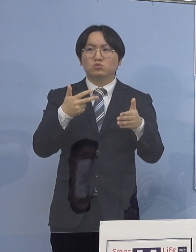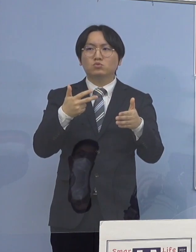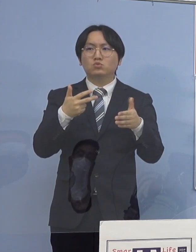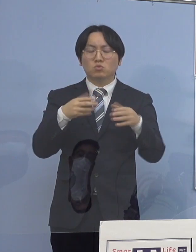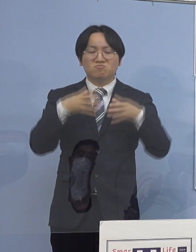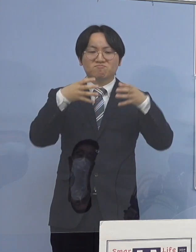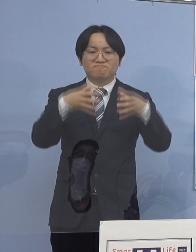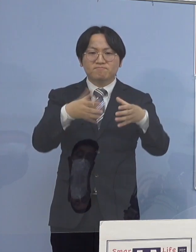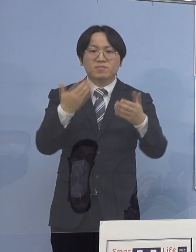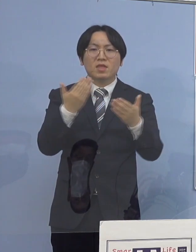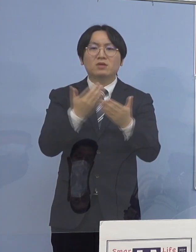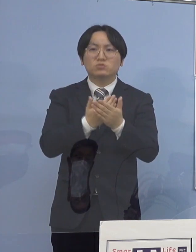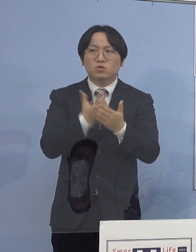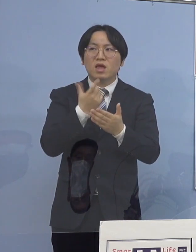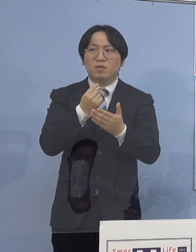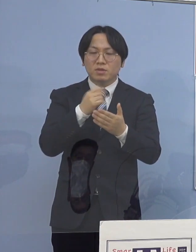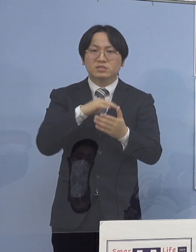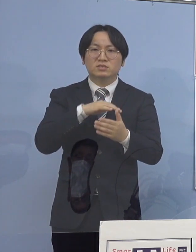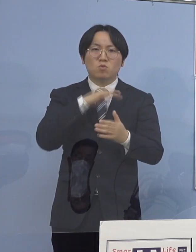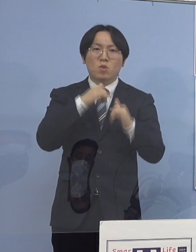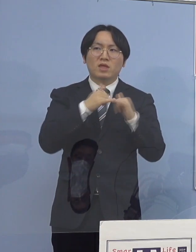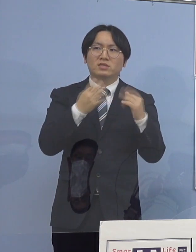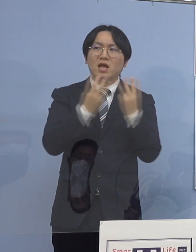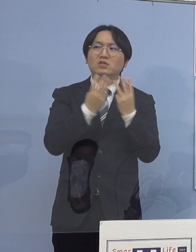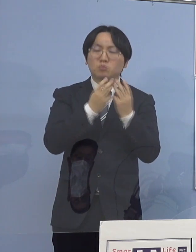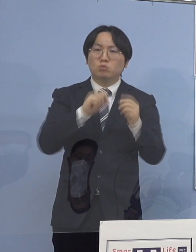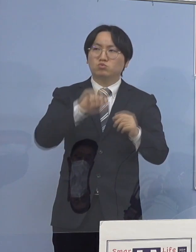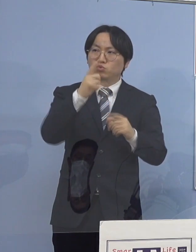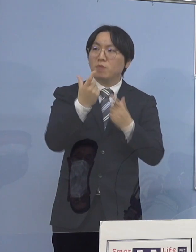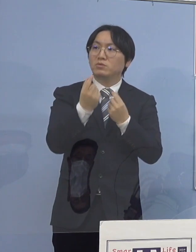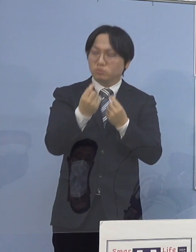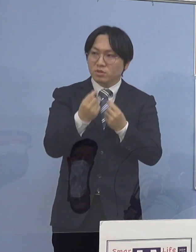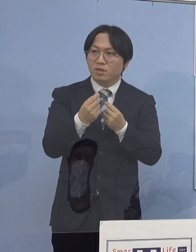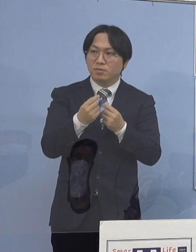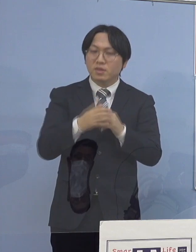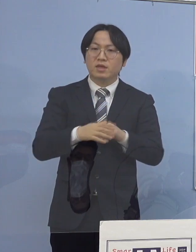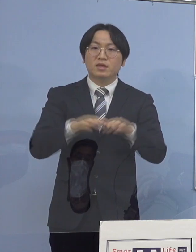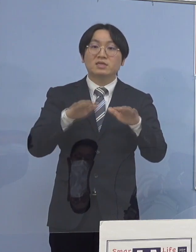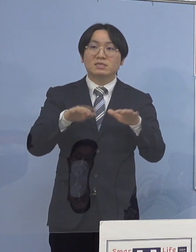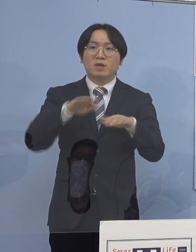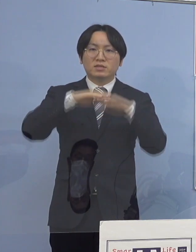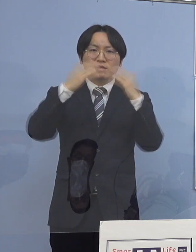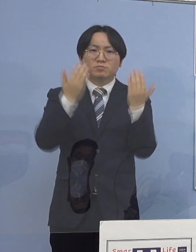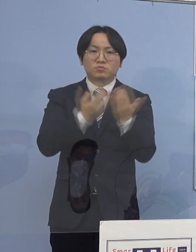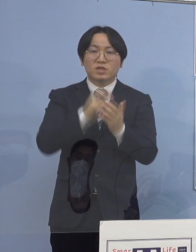ただ、全体で21クラスターがある中で高齢者